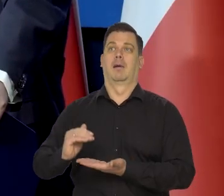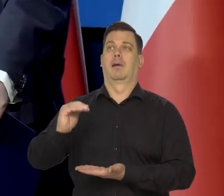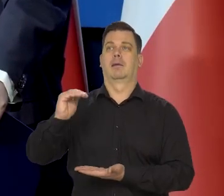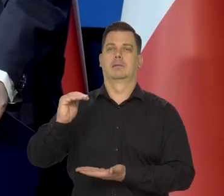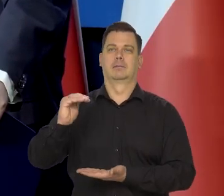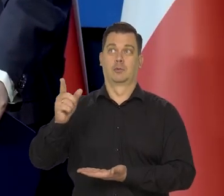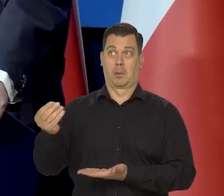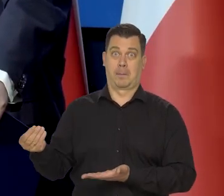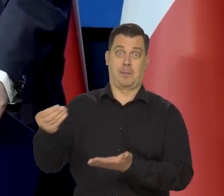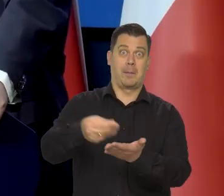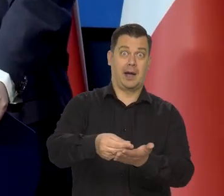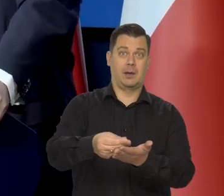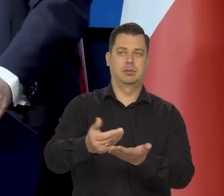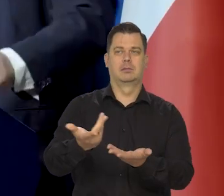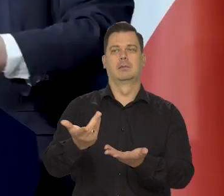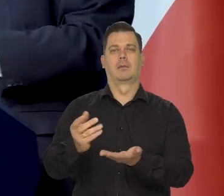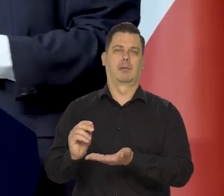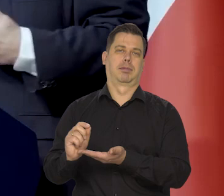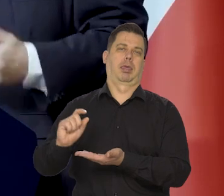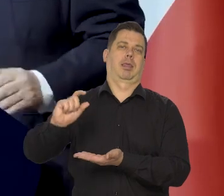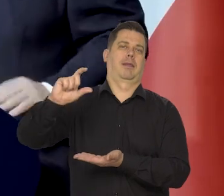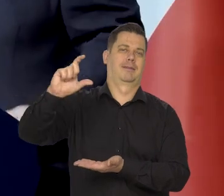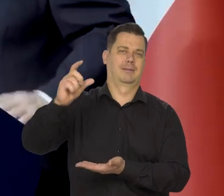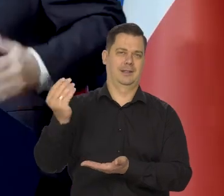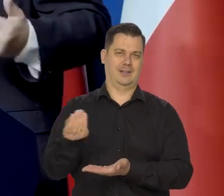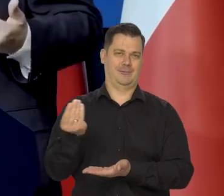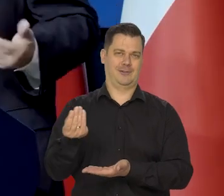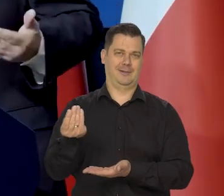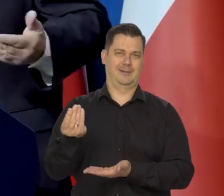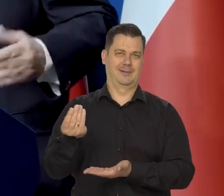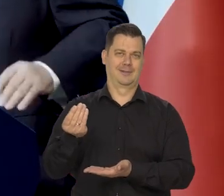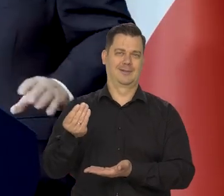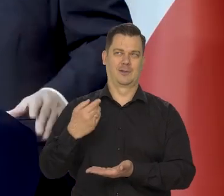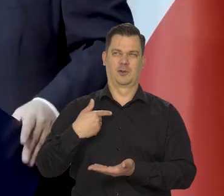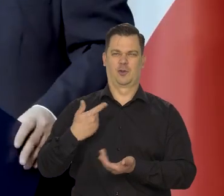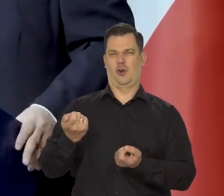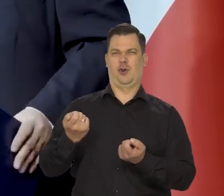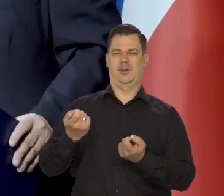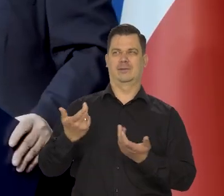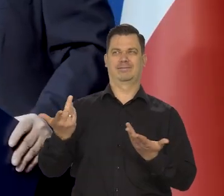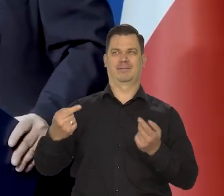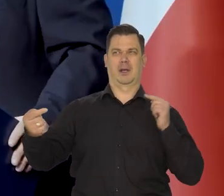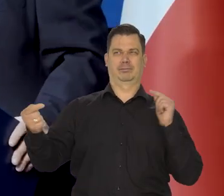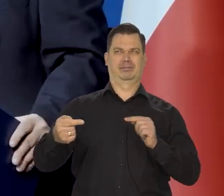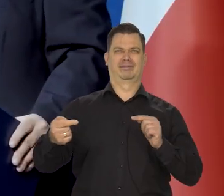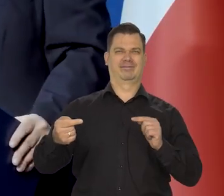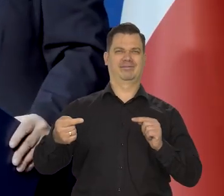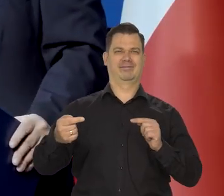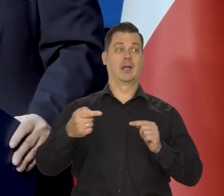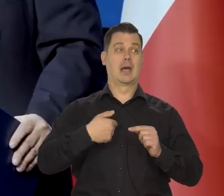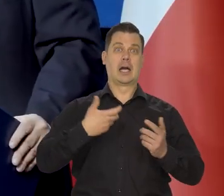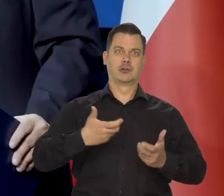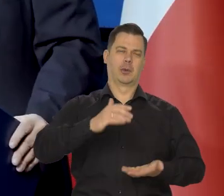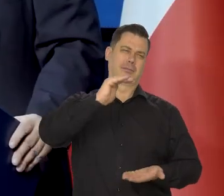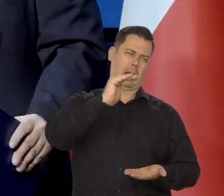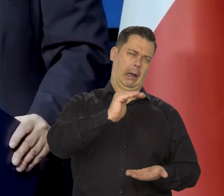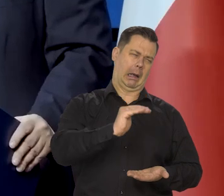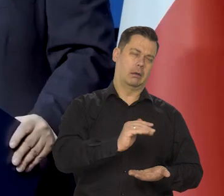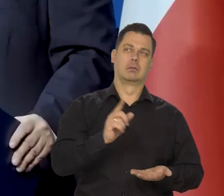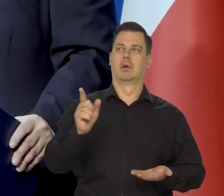no to były działania, które szły w poprzek czy przeciw naszej polityce NBP, który chciał inflację zdusić,